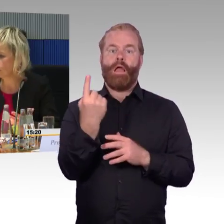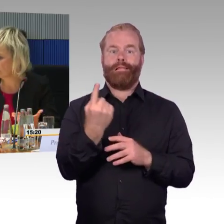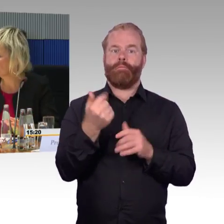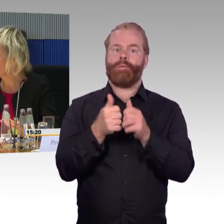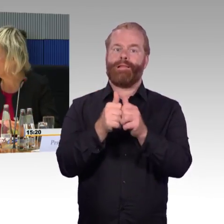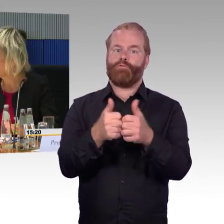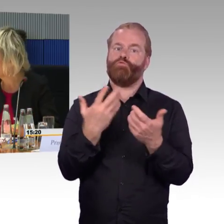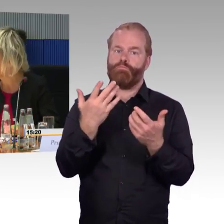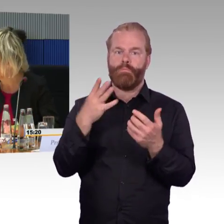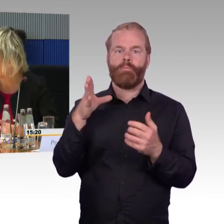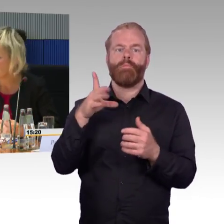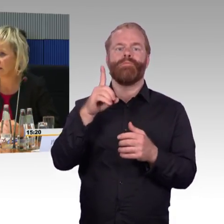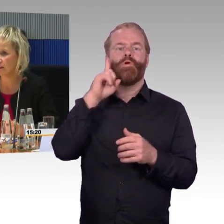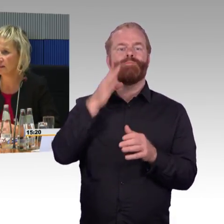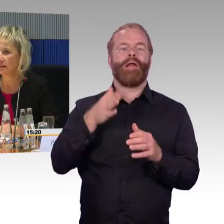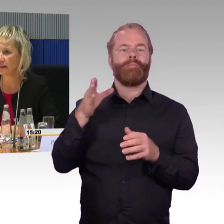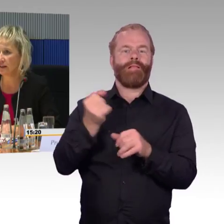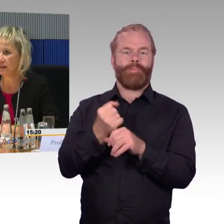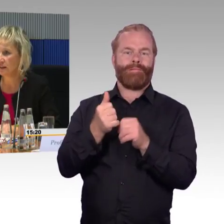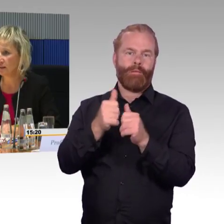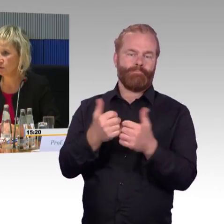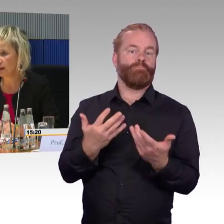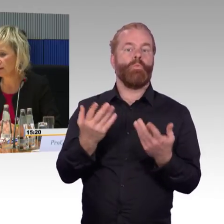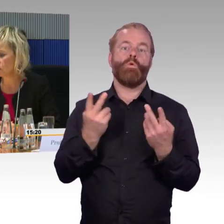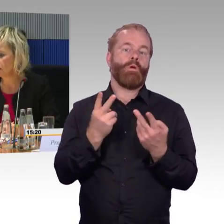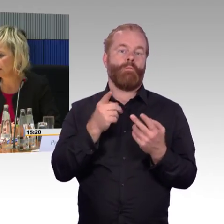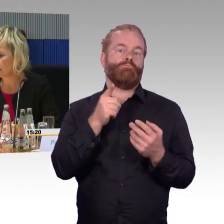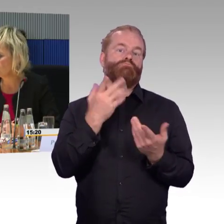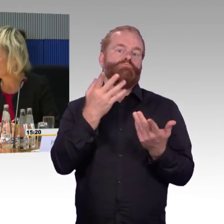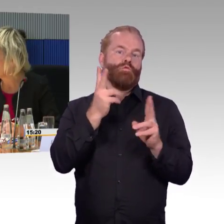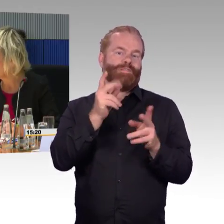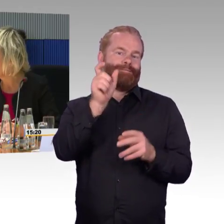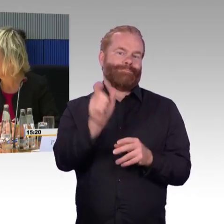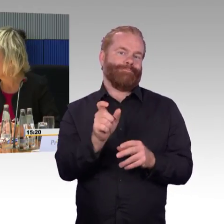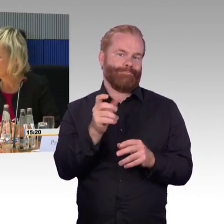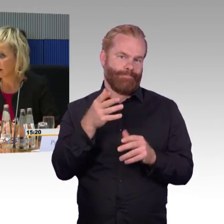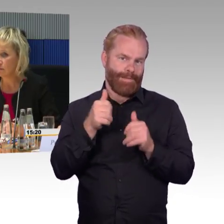wenn der Zug nicht mehr fahrfähig ist oder sonst ein Notfall eintritt,